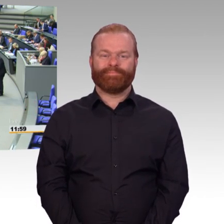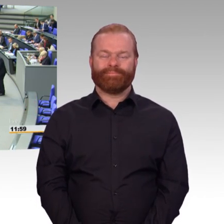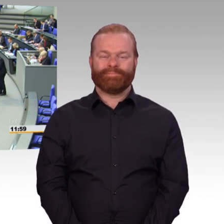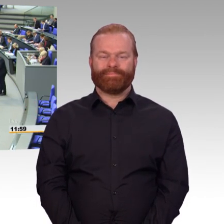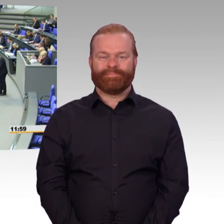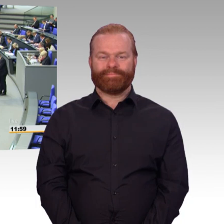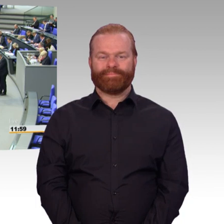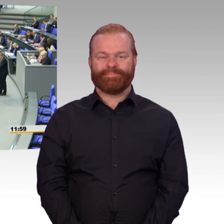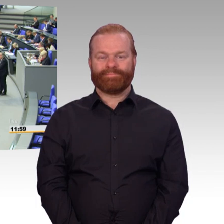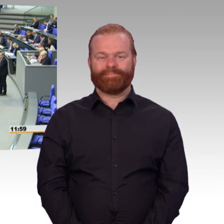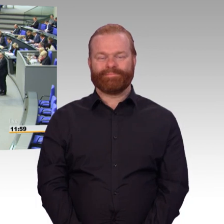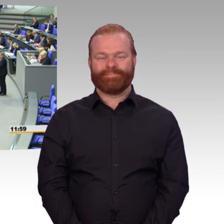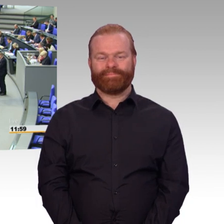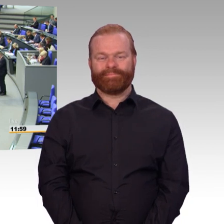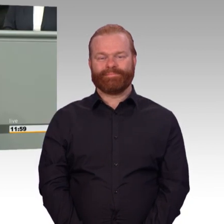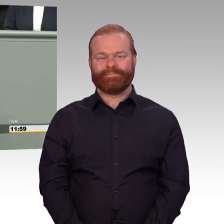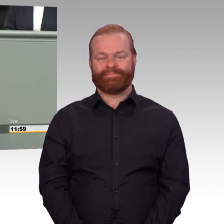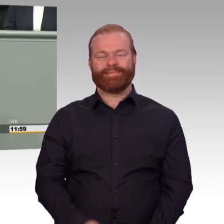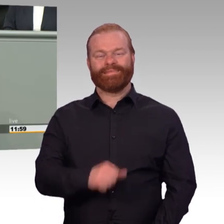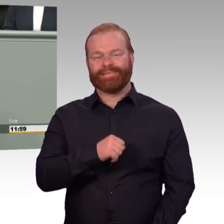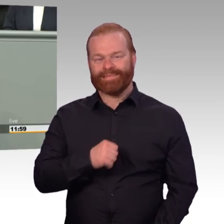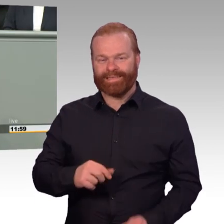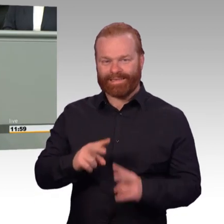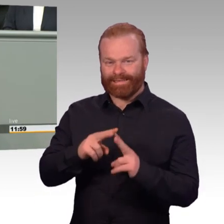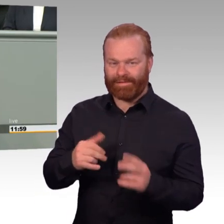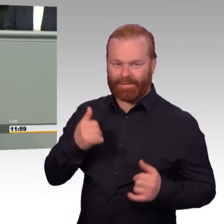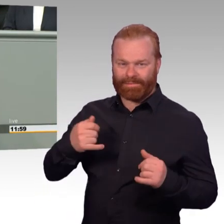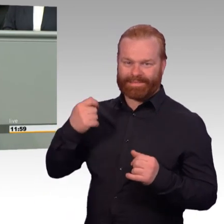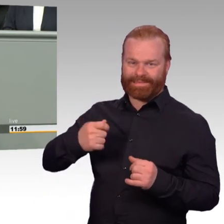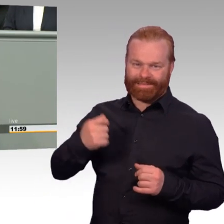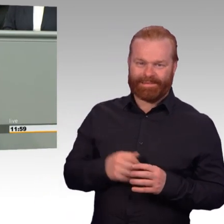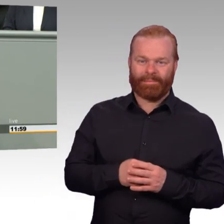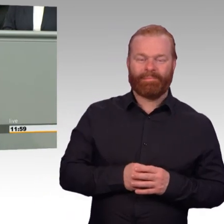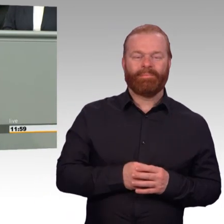zur nachhaltigen Stärkung der personellen Einsatzbereitschaft der Bundeswehr. Ein starker Name.